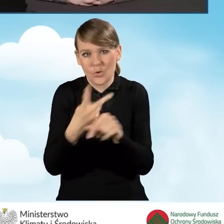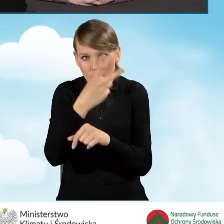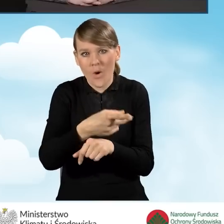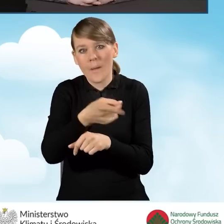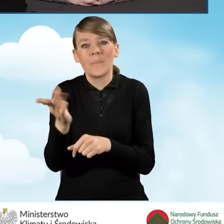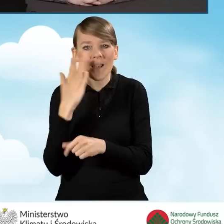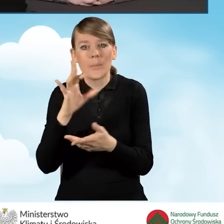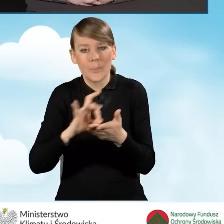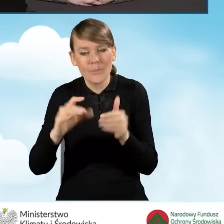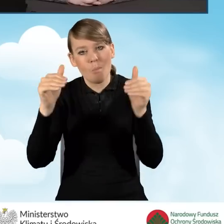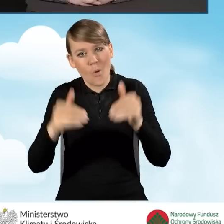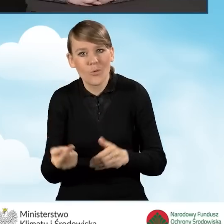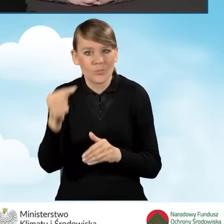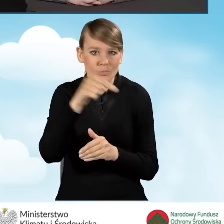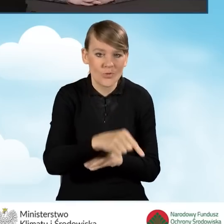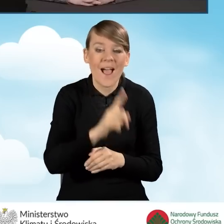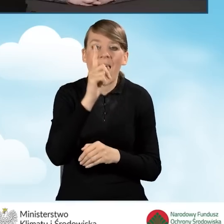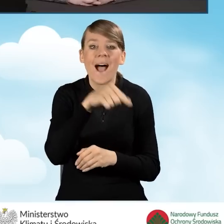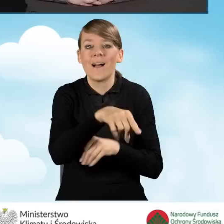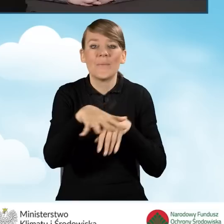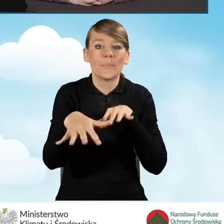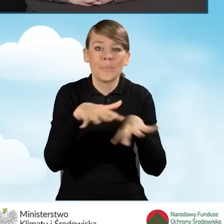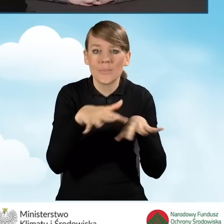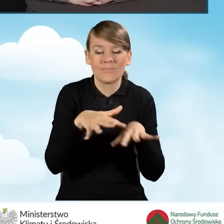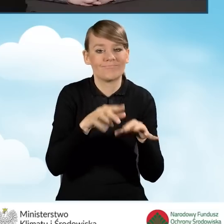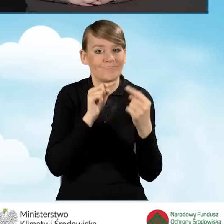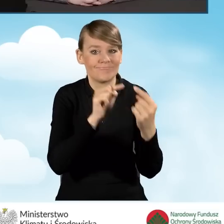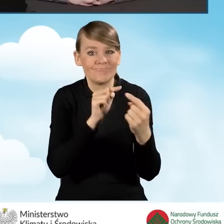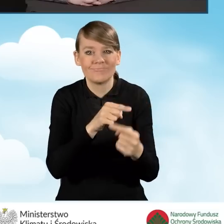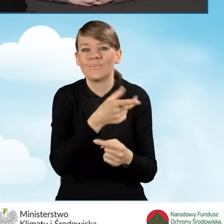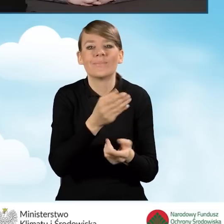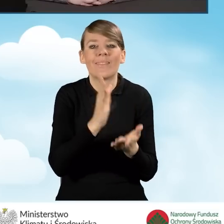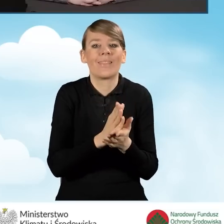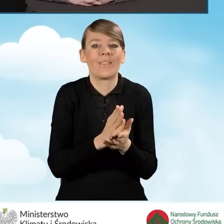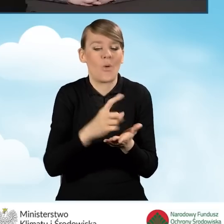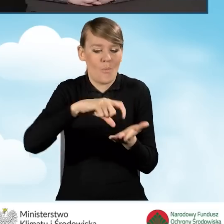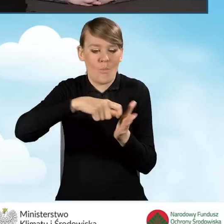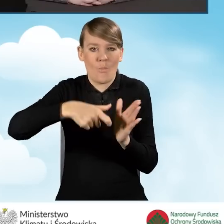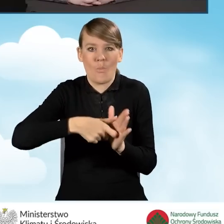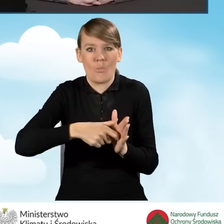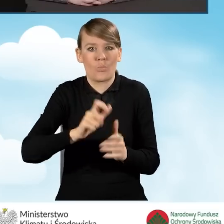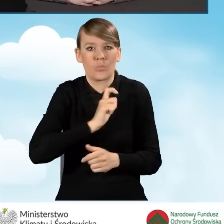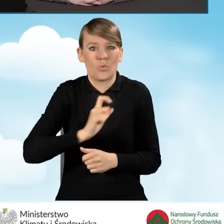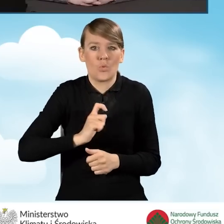Ale punkt konsultacyjny to nie jest tylko to biuro, które jest otwarte 10 godzin tygodniowo.